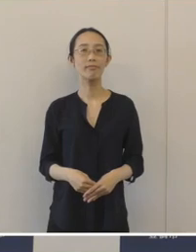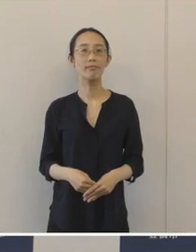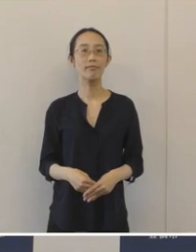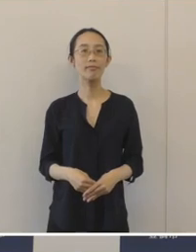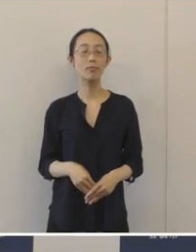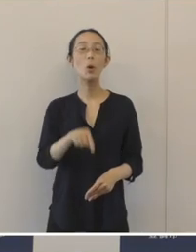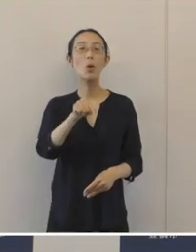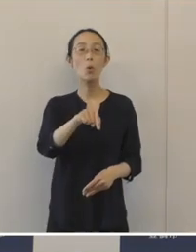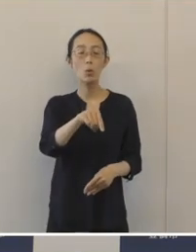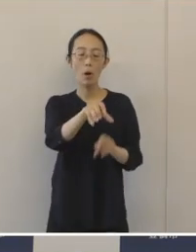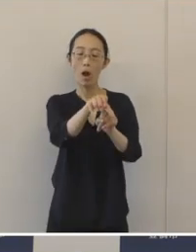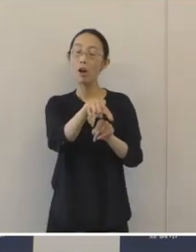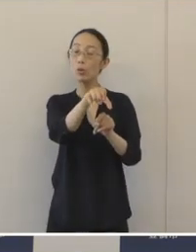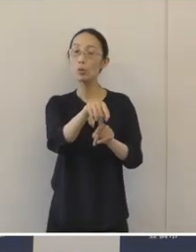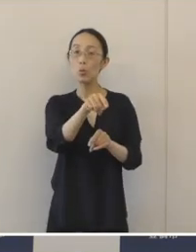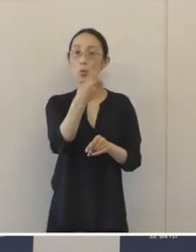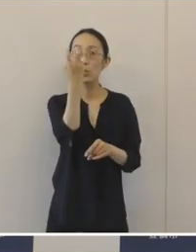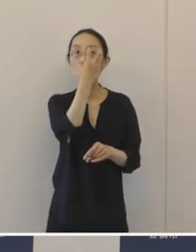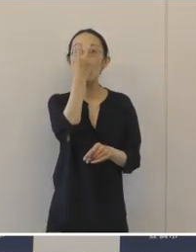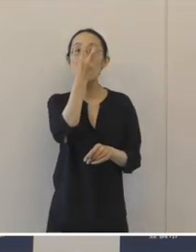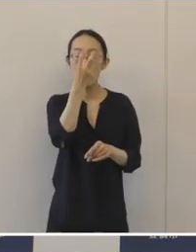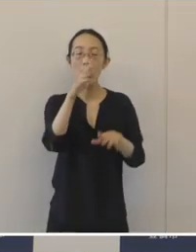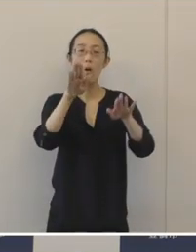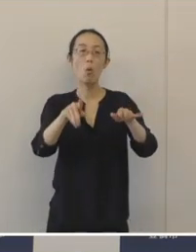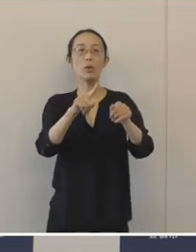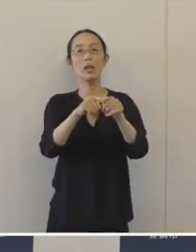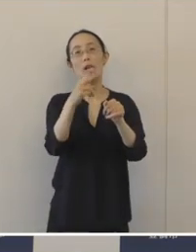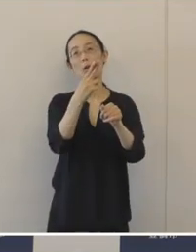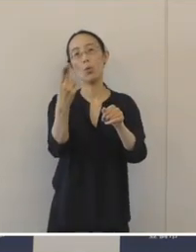今年度中に発掘調査が終了する予定ですので